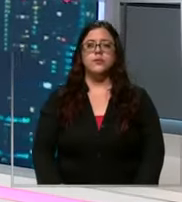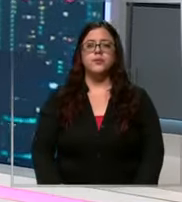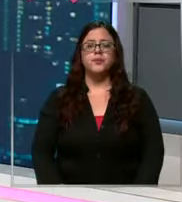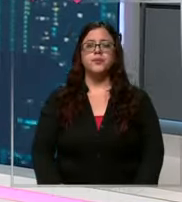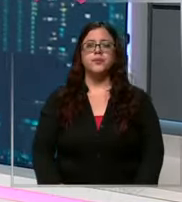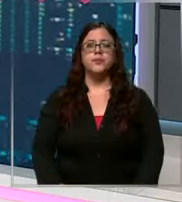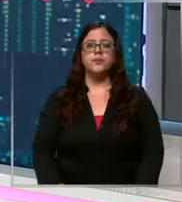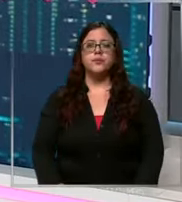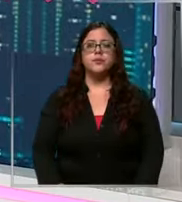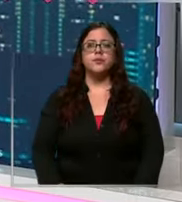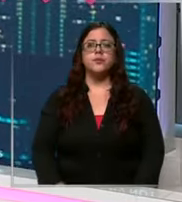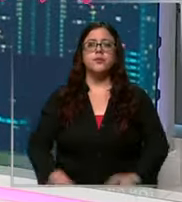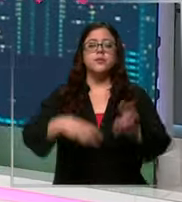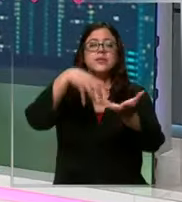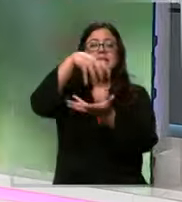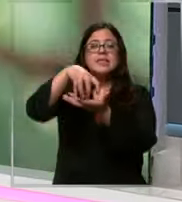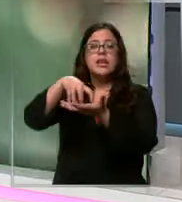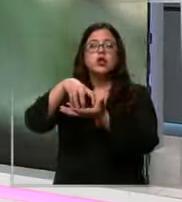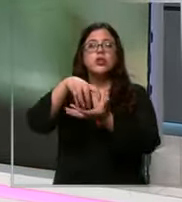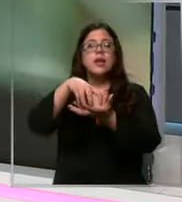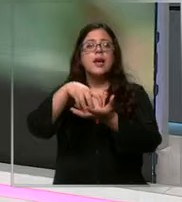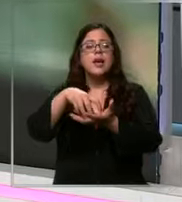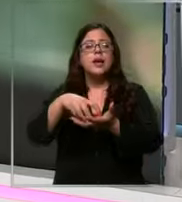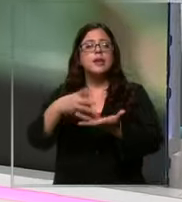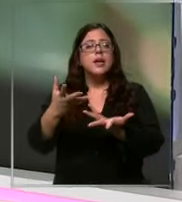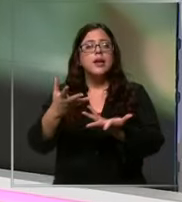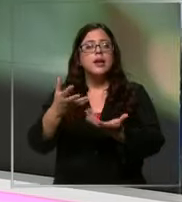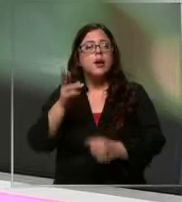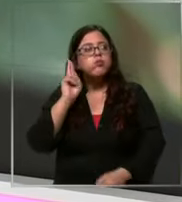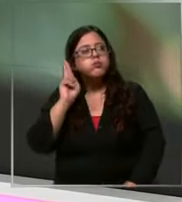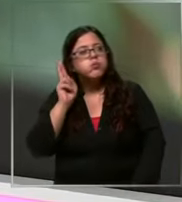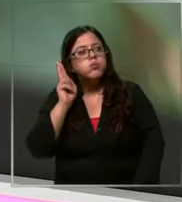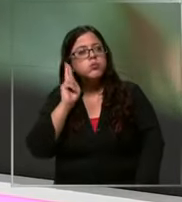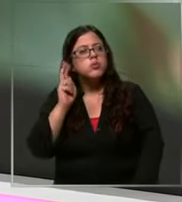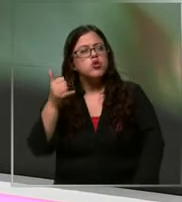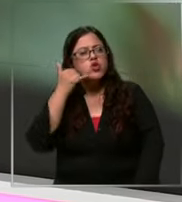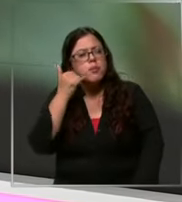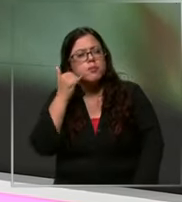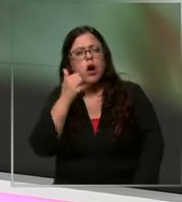centros de alarma reciben miles de llamados al día Lamentablemente una parte de ellos son avisos